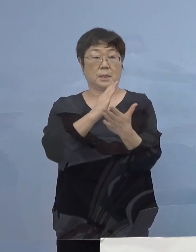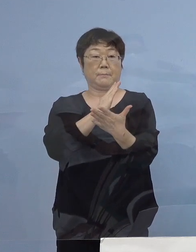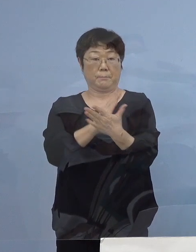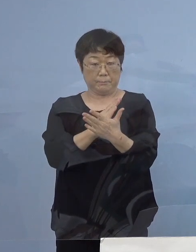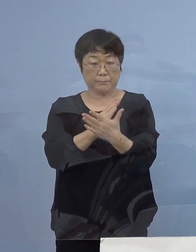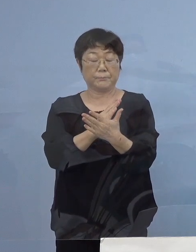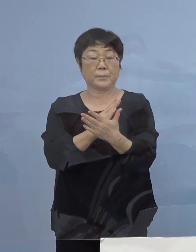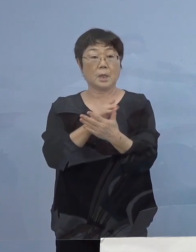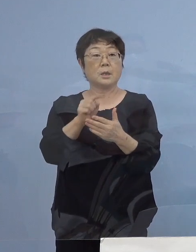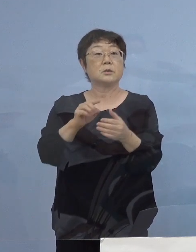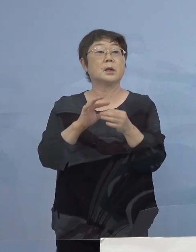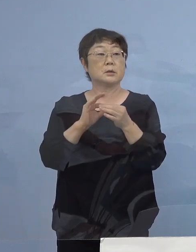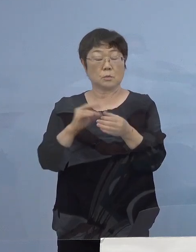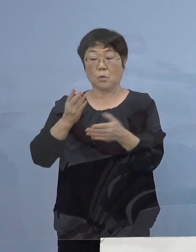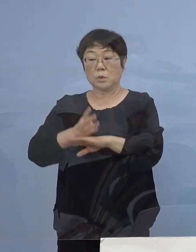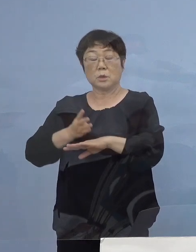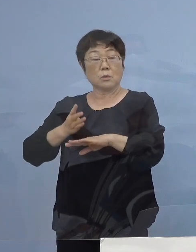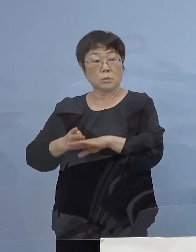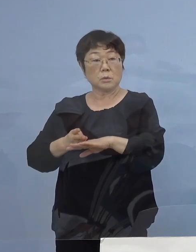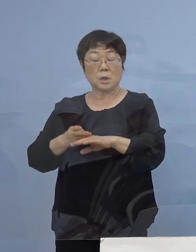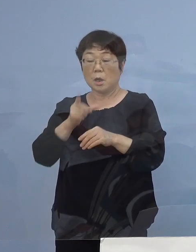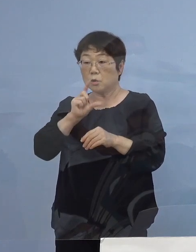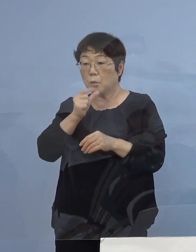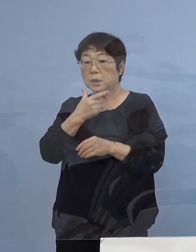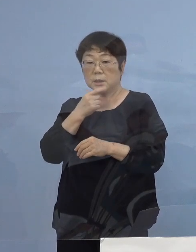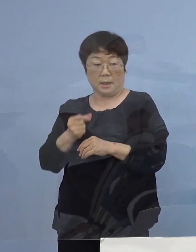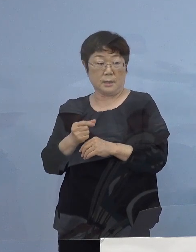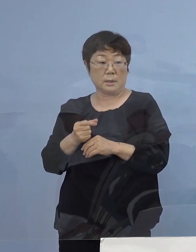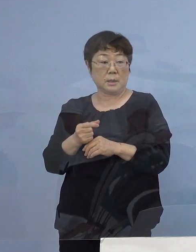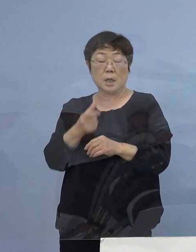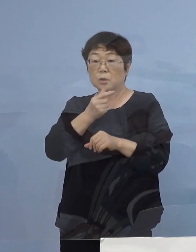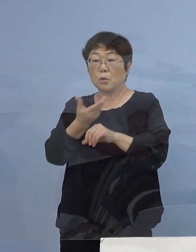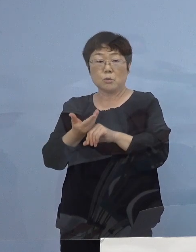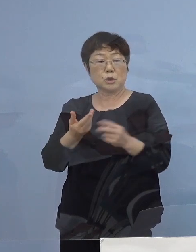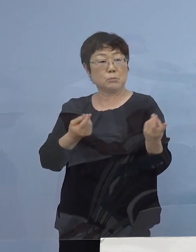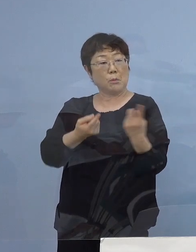となってくると 四国で お酒を飲みたいんだったら徳島へ行け